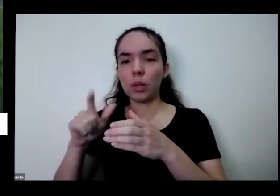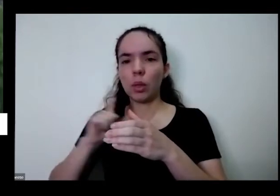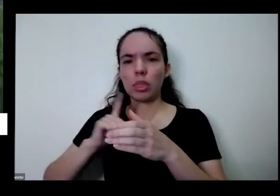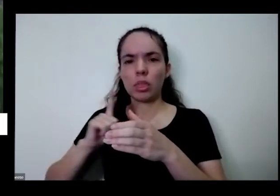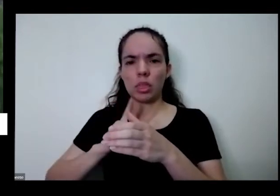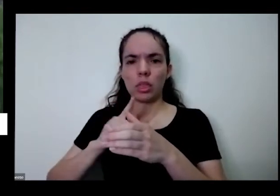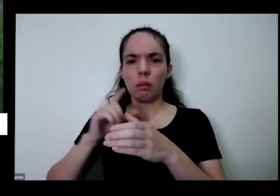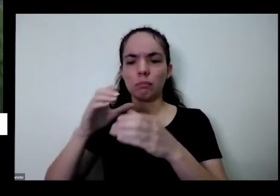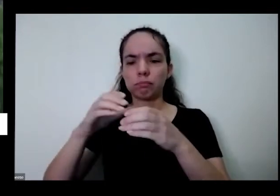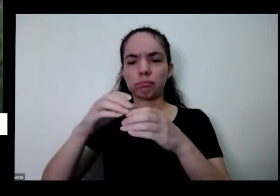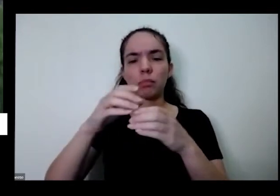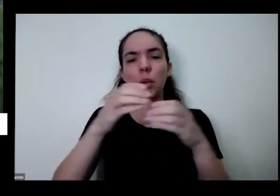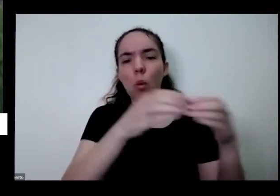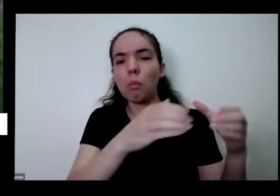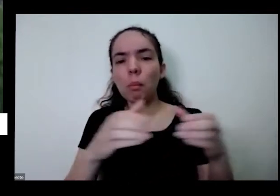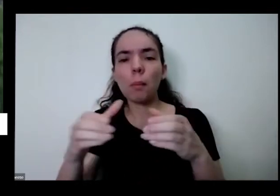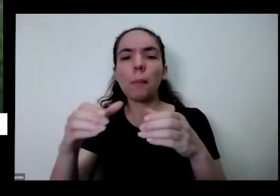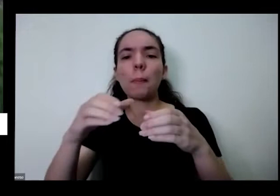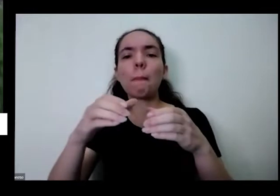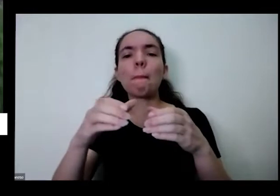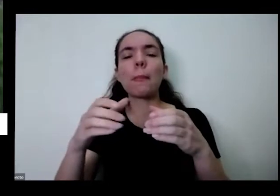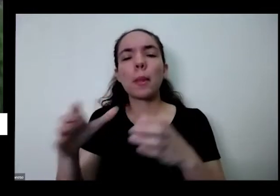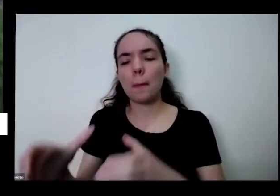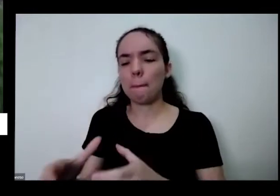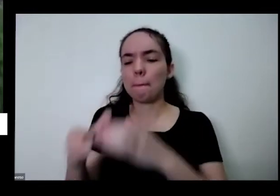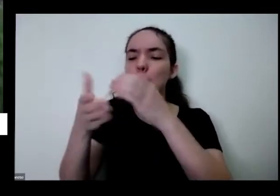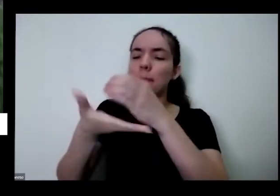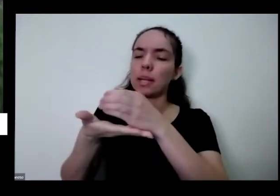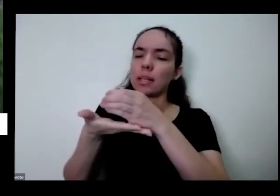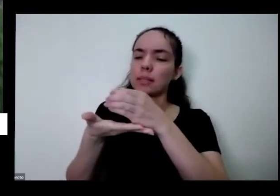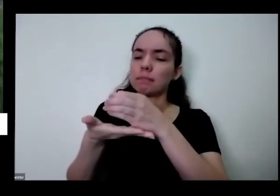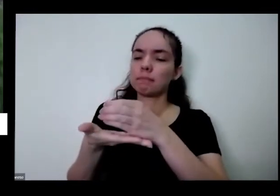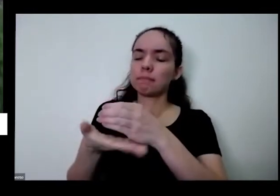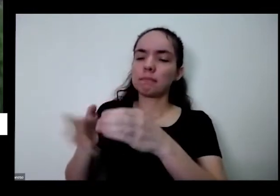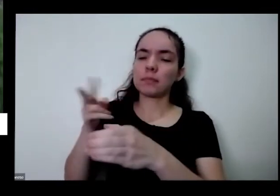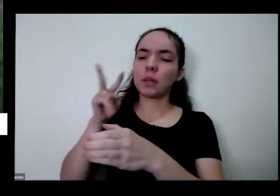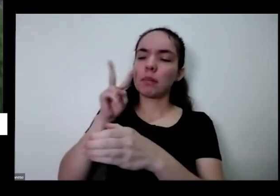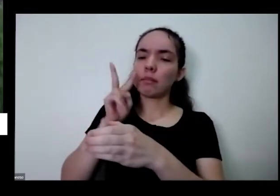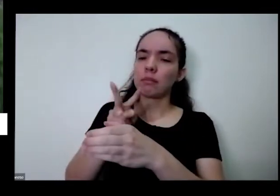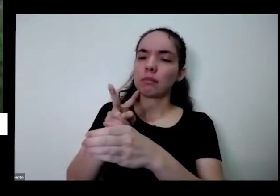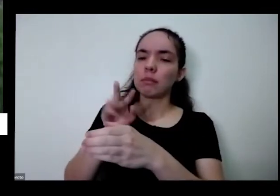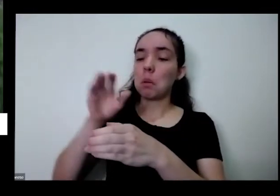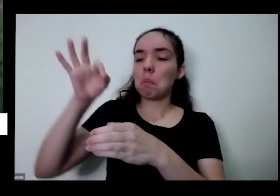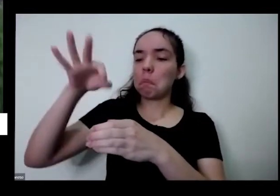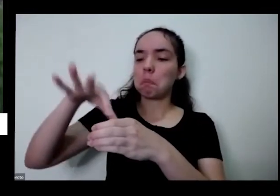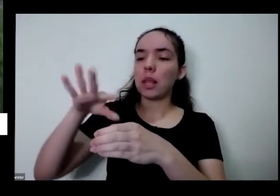também quero viver quando fui pegar aí eu fui ver eu só plantei aqui tá Taioba Mas como eu